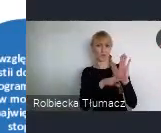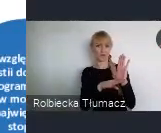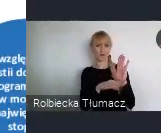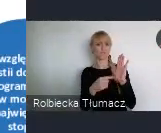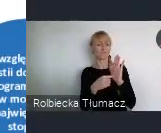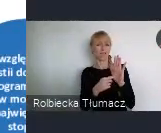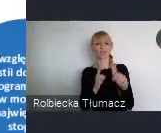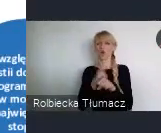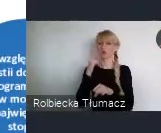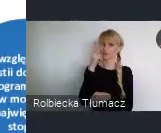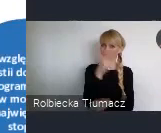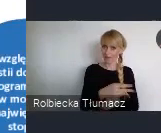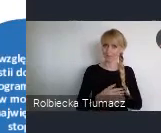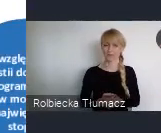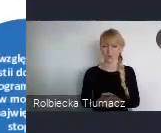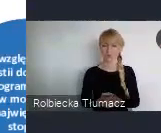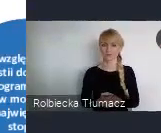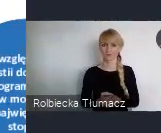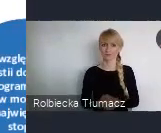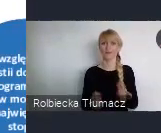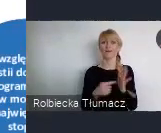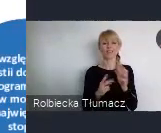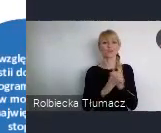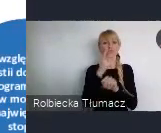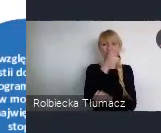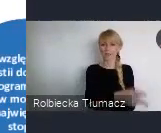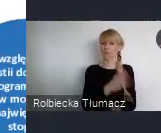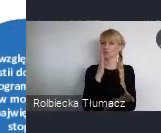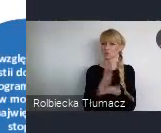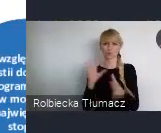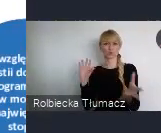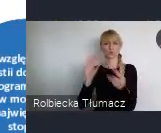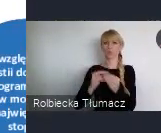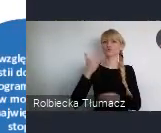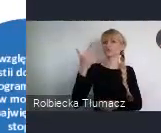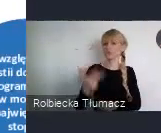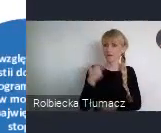Jako resort, który realizuje od przeszło 3 lat rządowy program "Dostępność +",